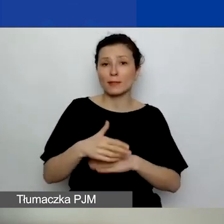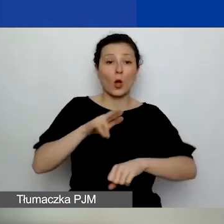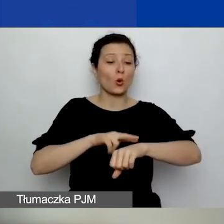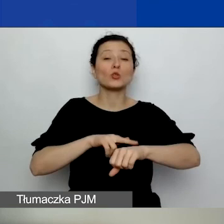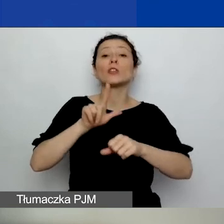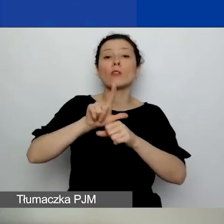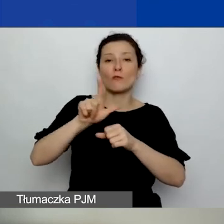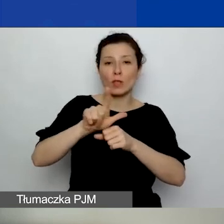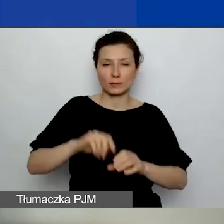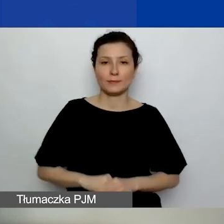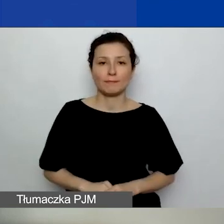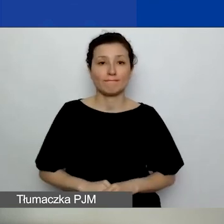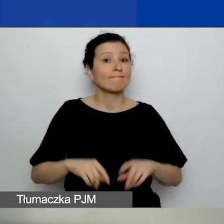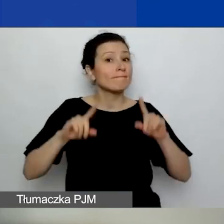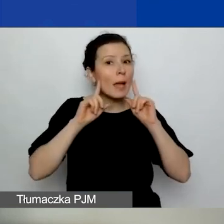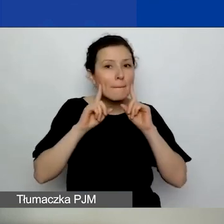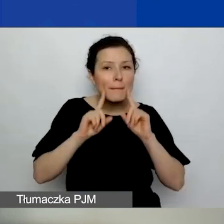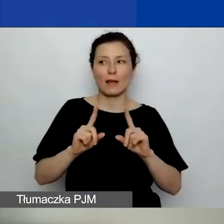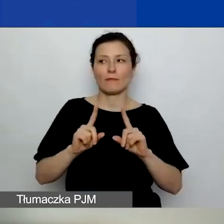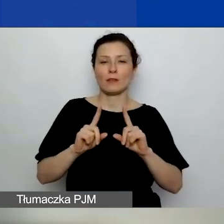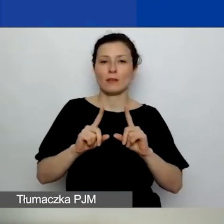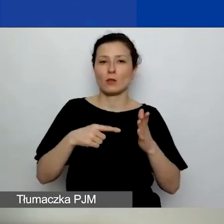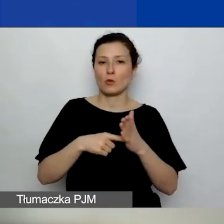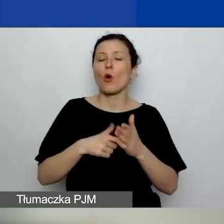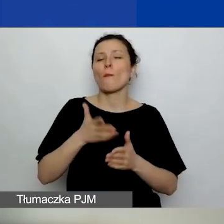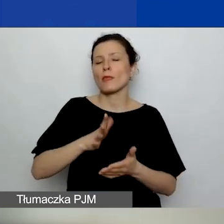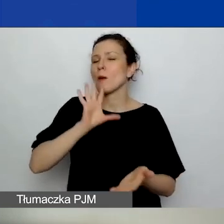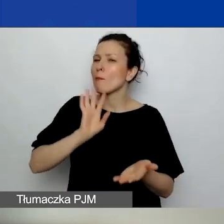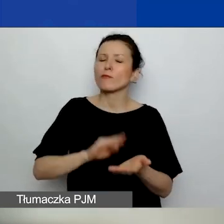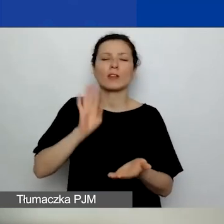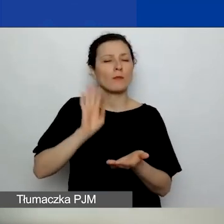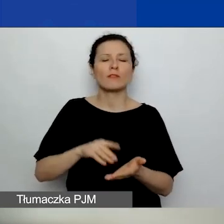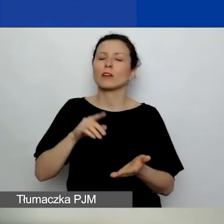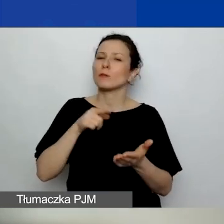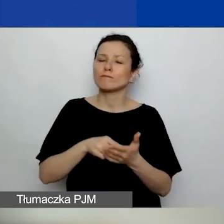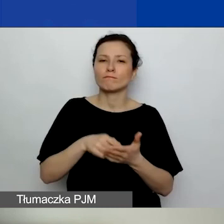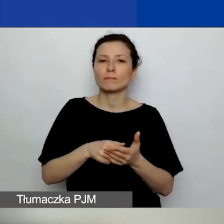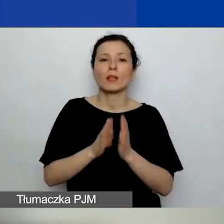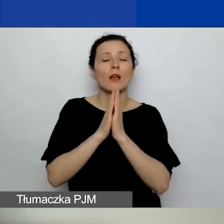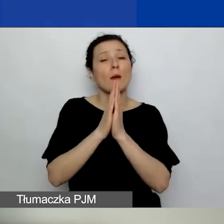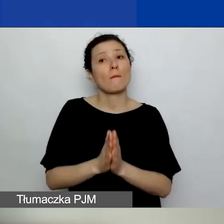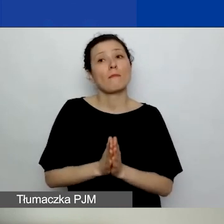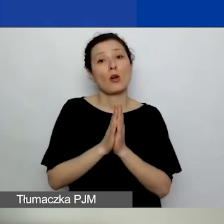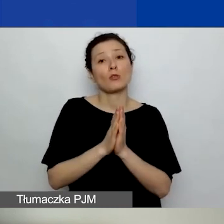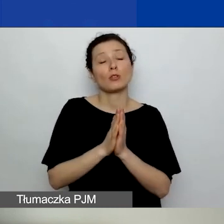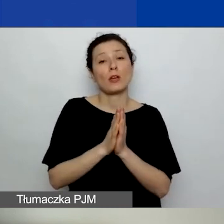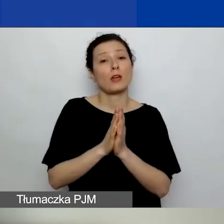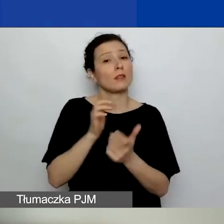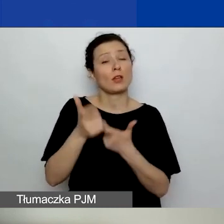I naprawdę... To jeszcze będzie powtarzane wiele razy - proszę nie zostawiać sobie składania wniosku